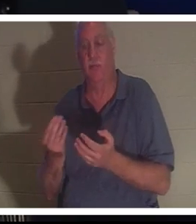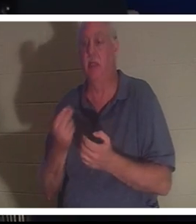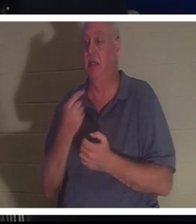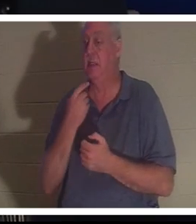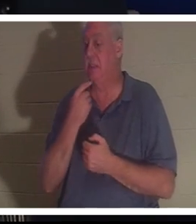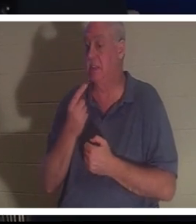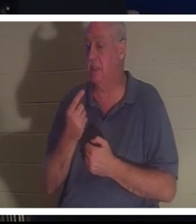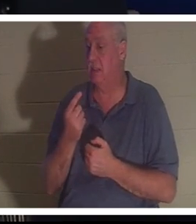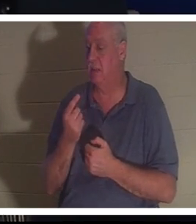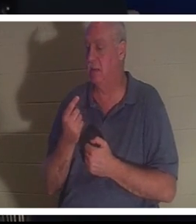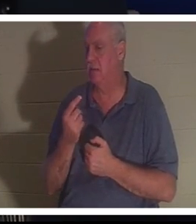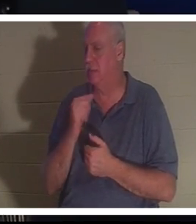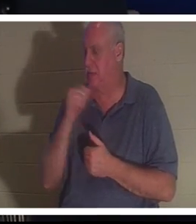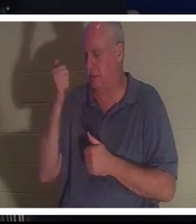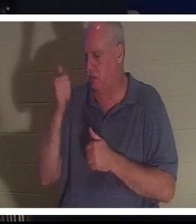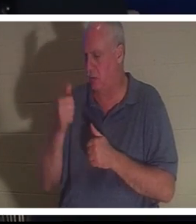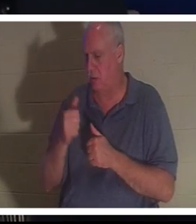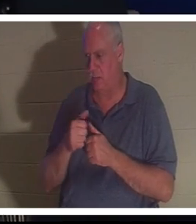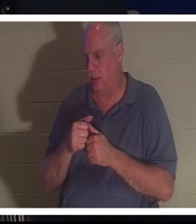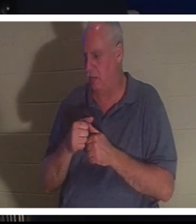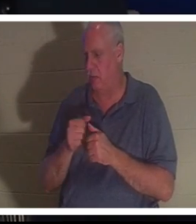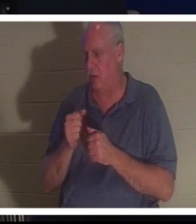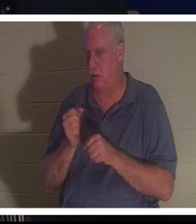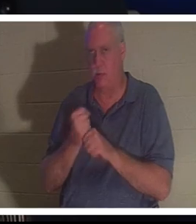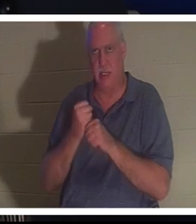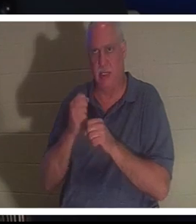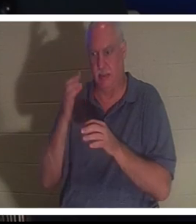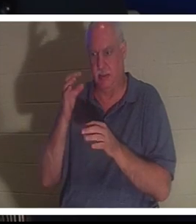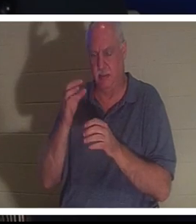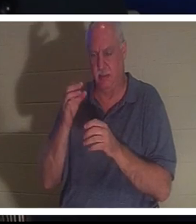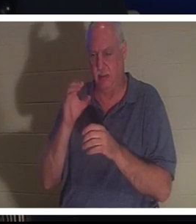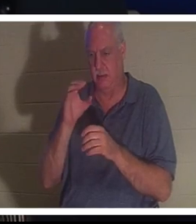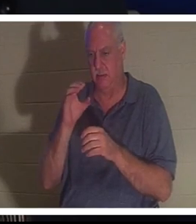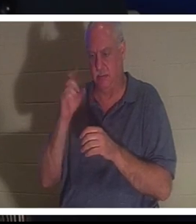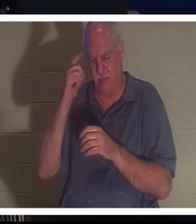könne sich nicht einmal daran erinnern, eine bewusste Entscheidung getroffen zu haben, aber plötzlich fand sie sich wieder in ihrem Körper wieder.